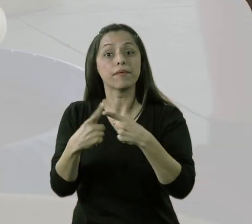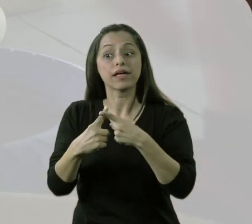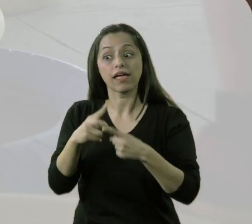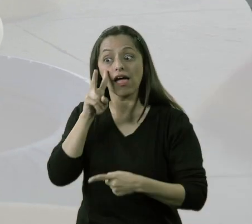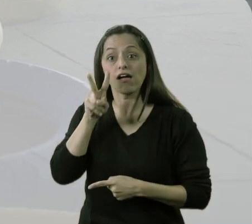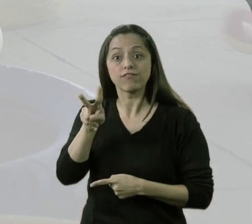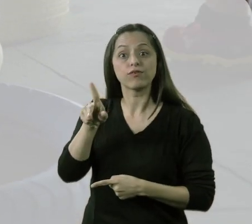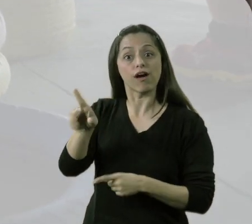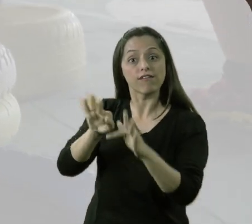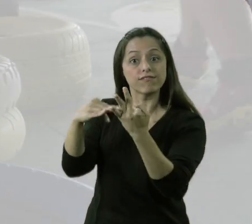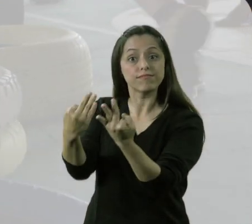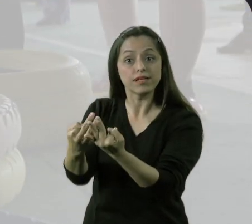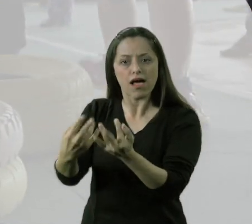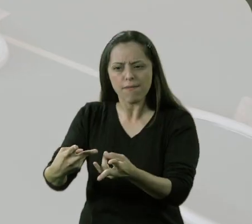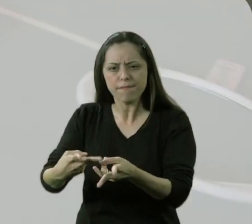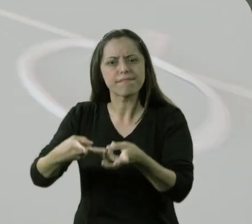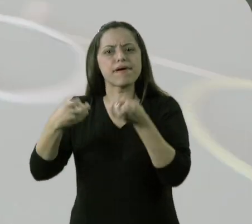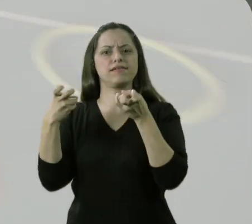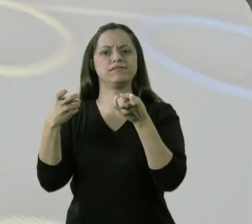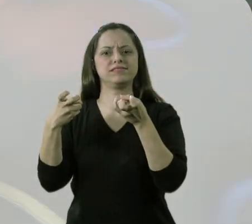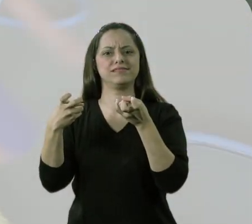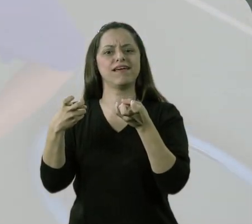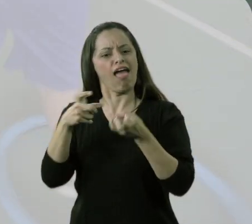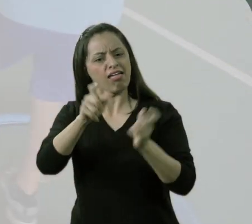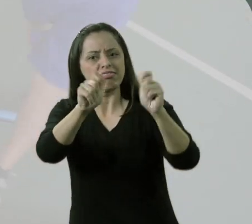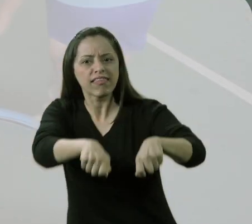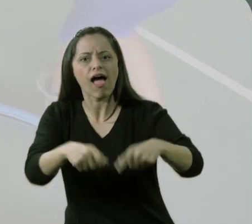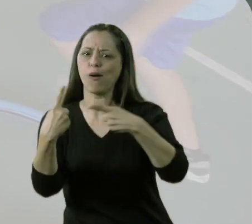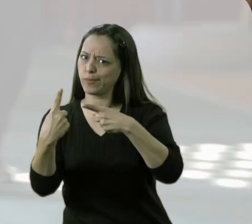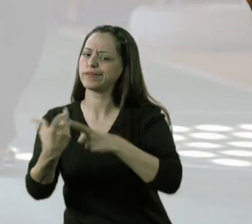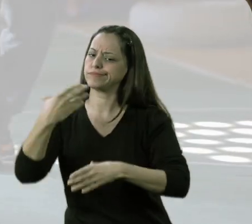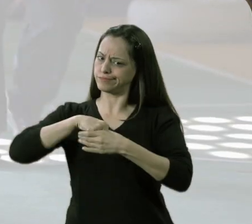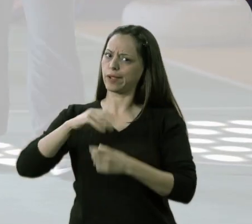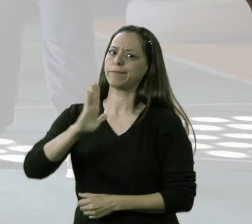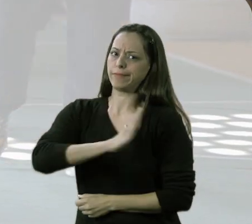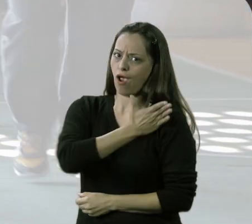Foi ouvir dos pais o quanto eles se sentiam preconceituosos em relação aos filhos